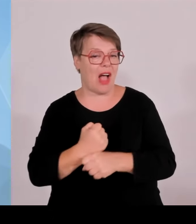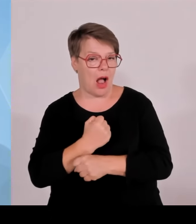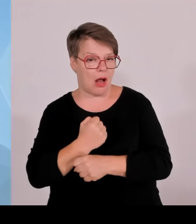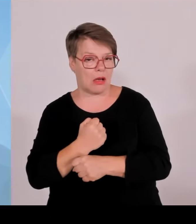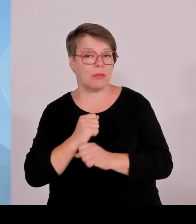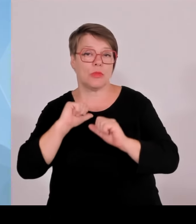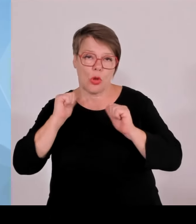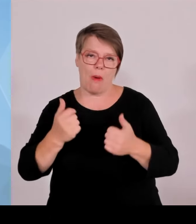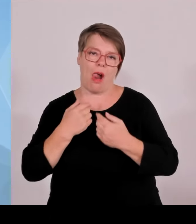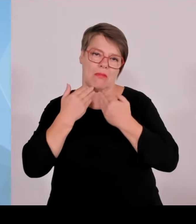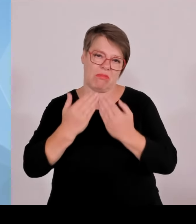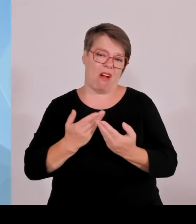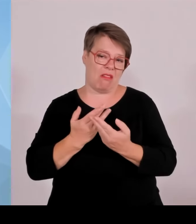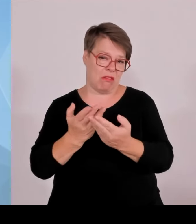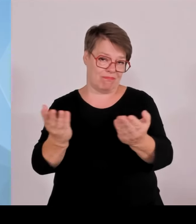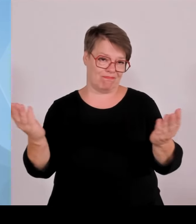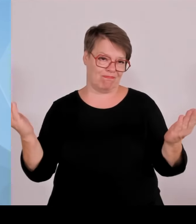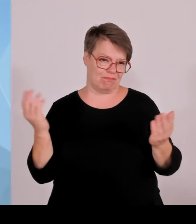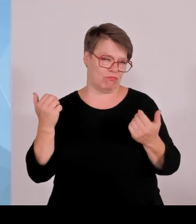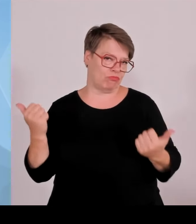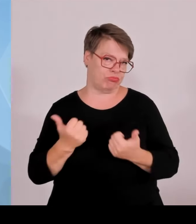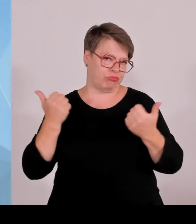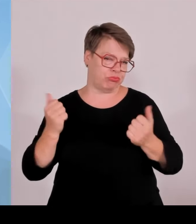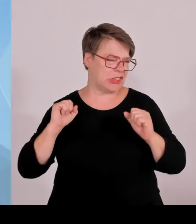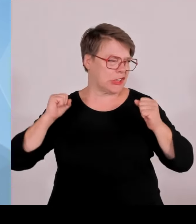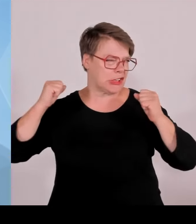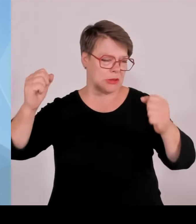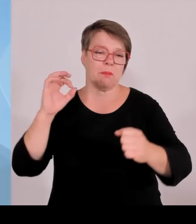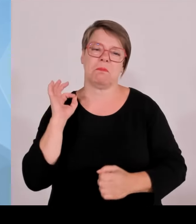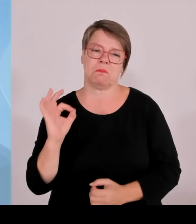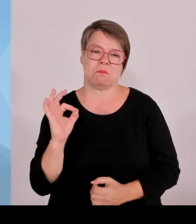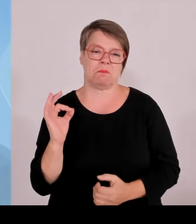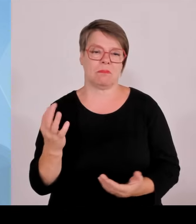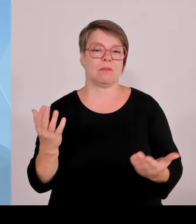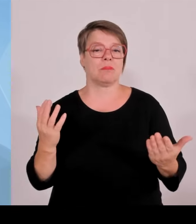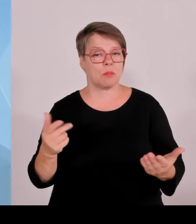München 1600 EM-Volunteers, die auch Botschafter waren für Bayern, für